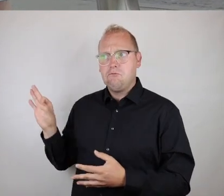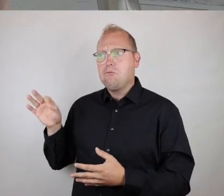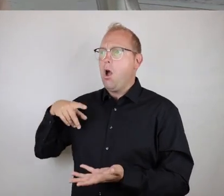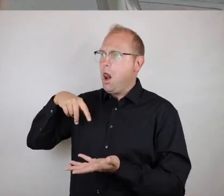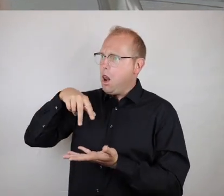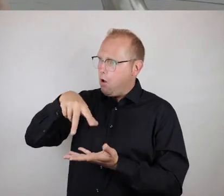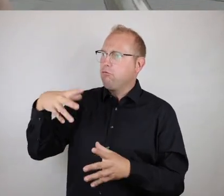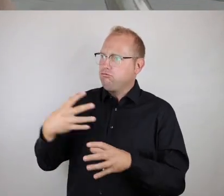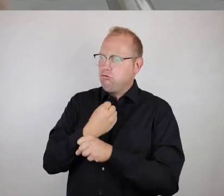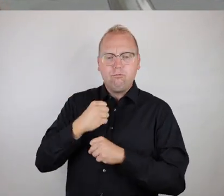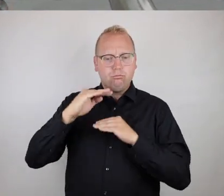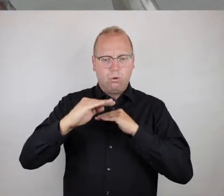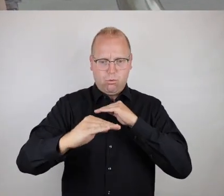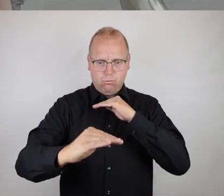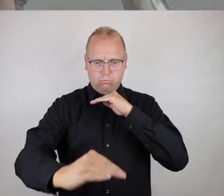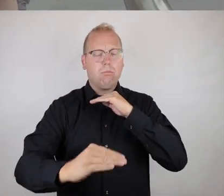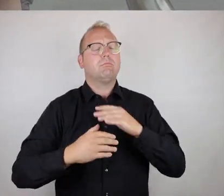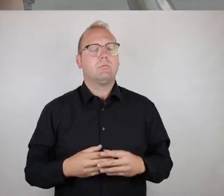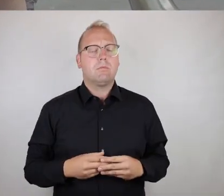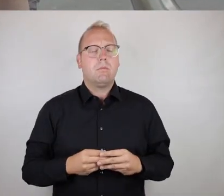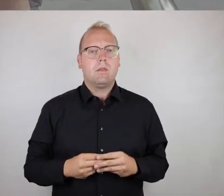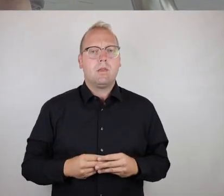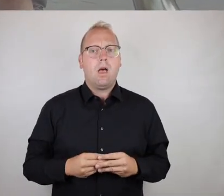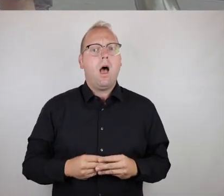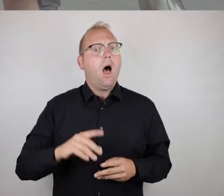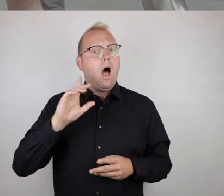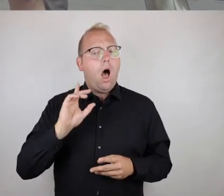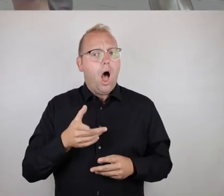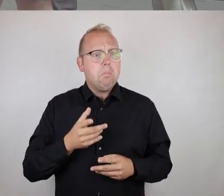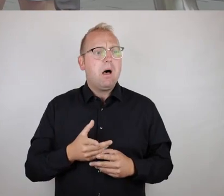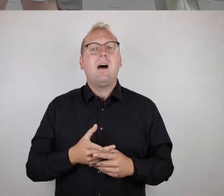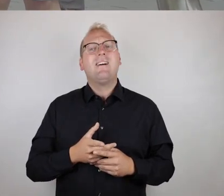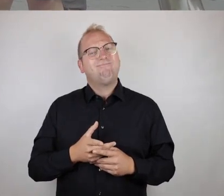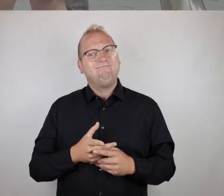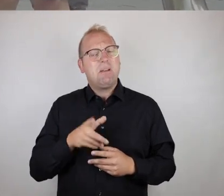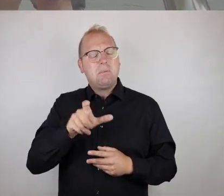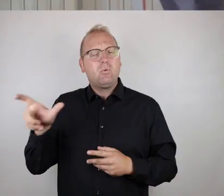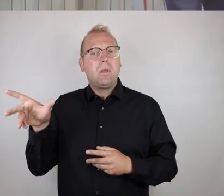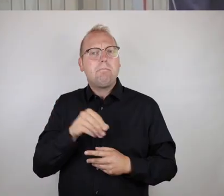für euch als Läufer zwar noch bewältigbar wäre oder ist,